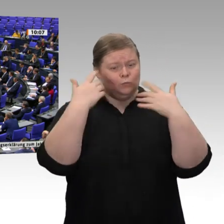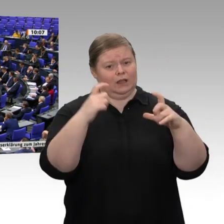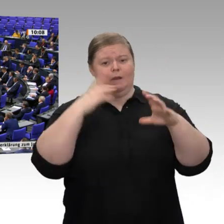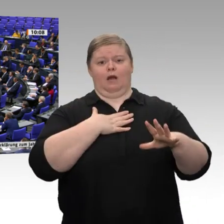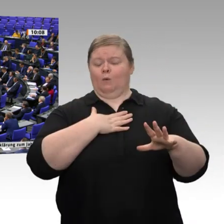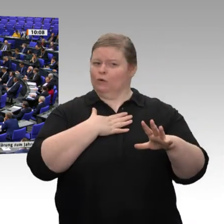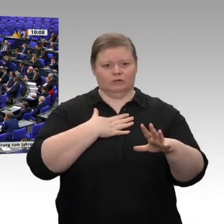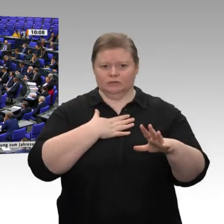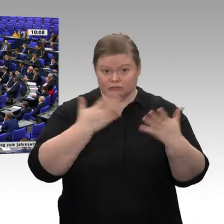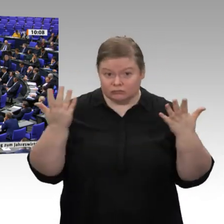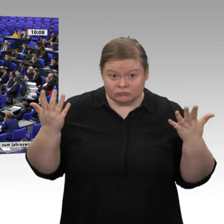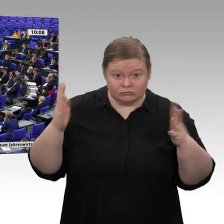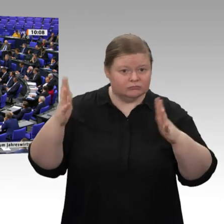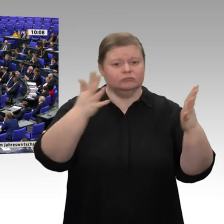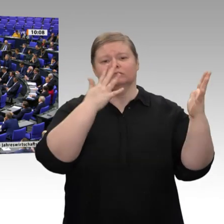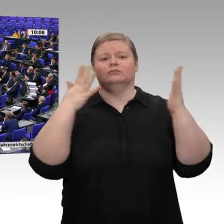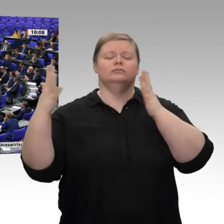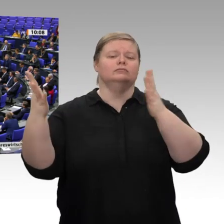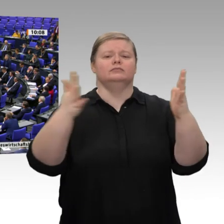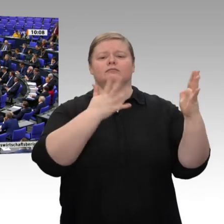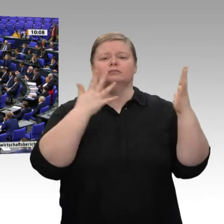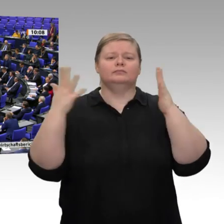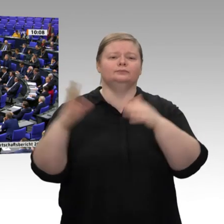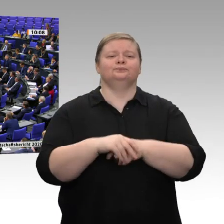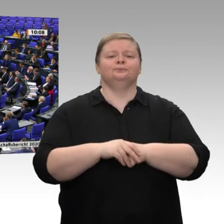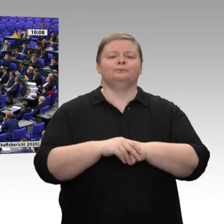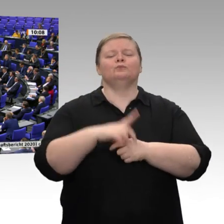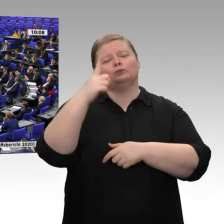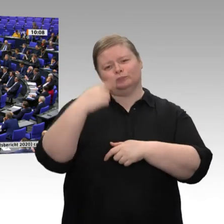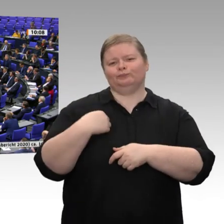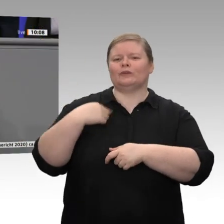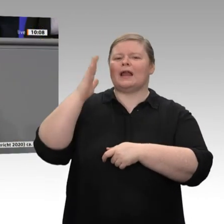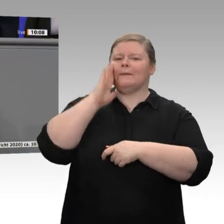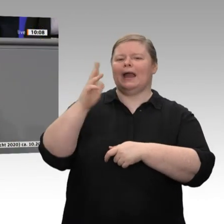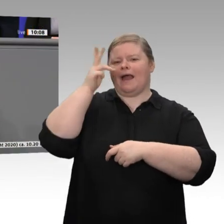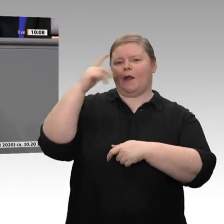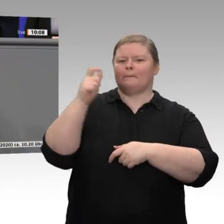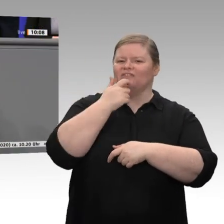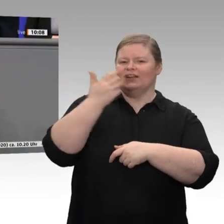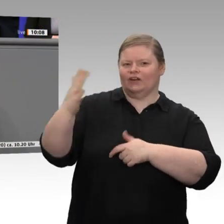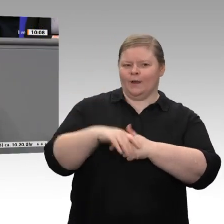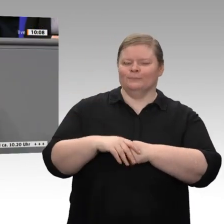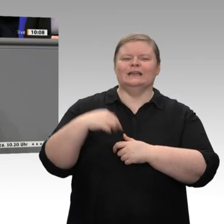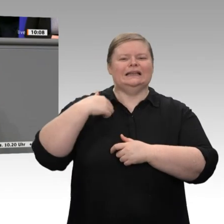Lieber Herr Pfeiffer, eine Bemerkung kann ich mir auch nicht verkneifen. Vielen Dank.